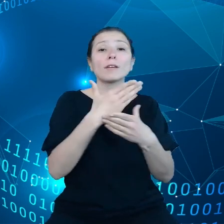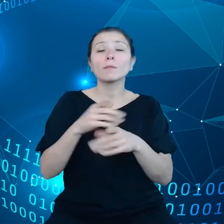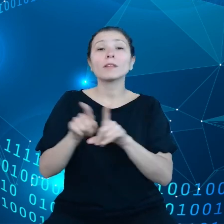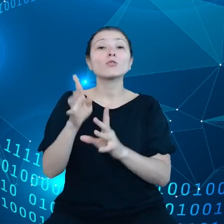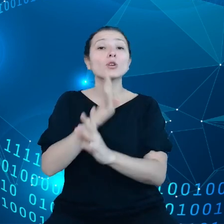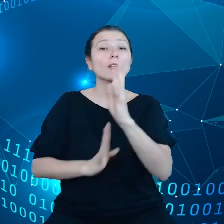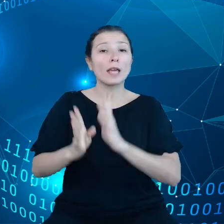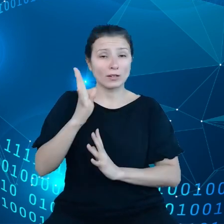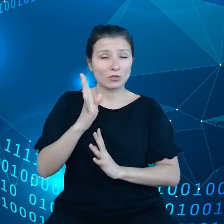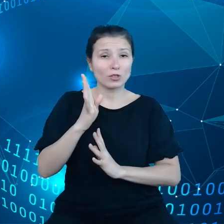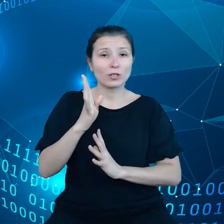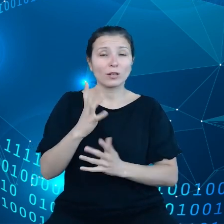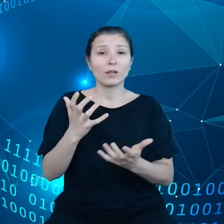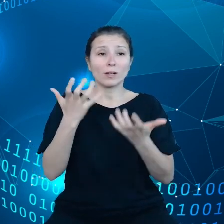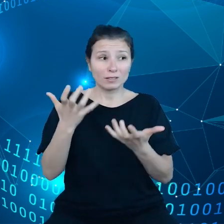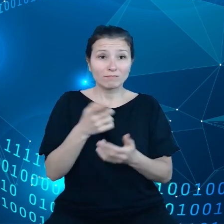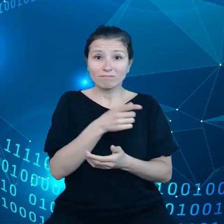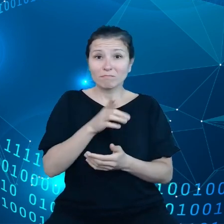zyskali kontrole nad danymi, które wytwarzają.